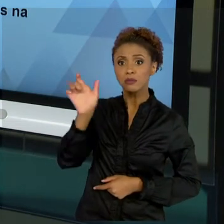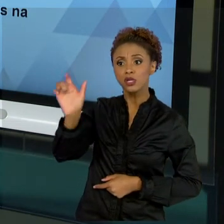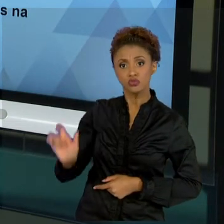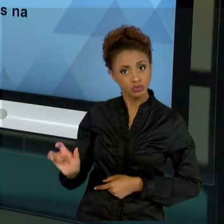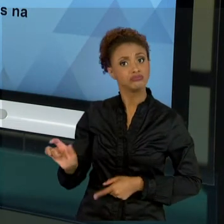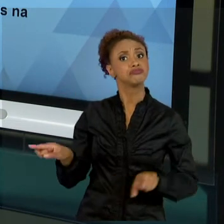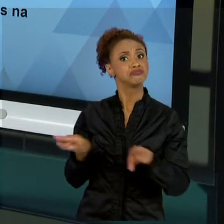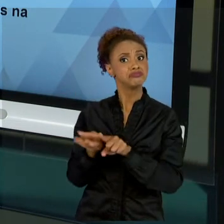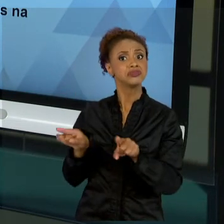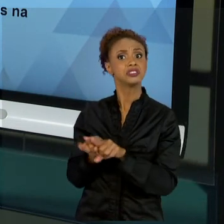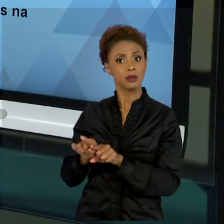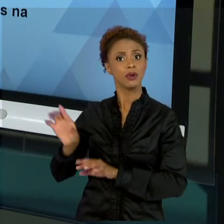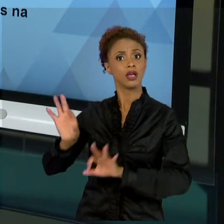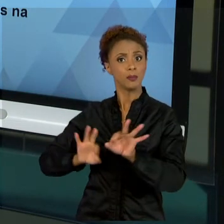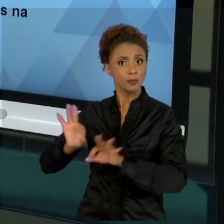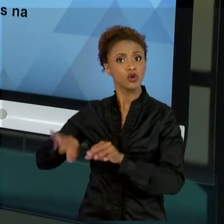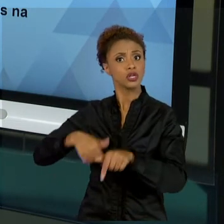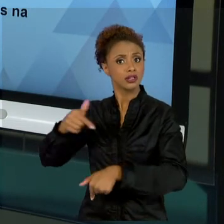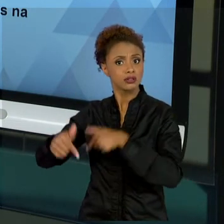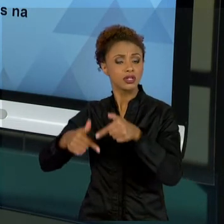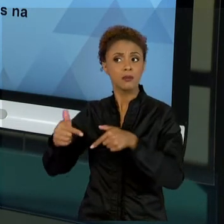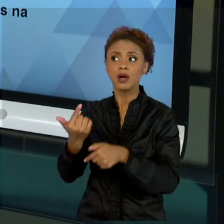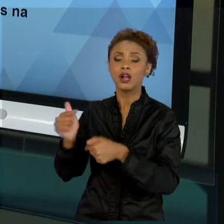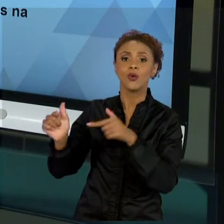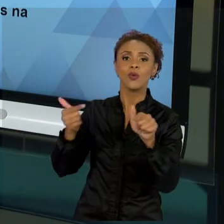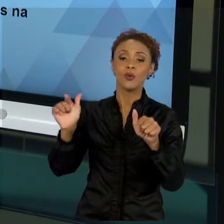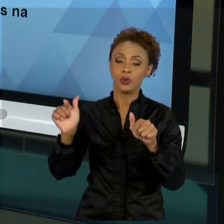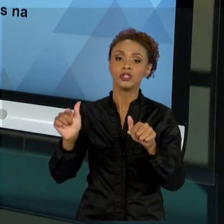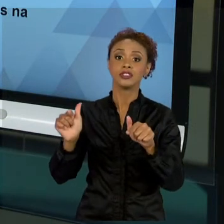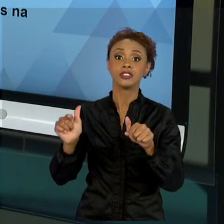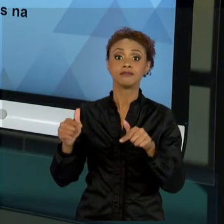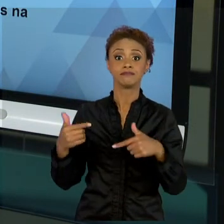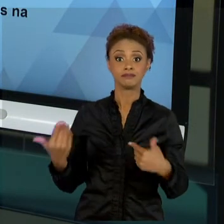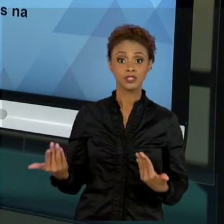E ESSAS MELHORES PRÁTICAS ADVÉM DO USO DE MÉTODOS